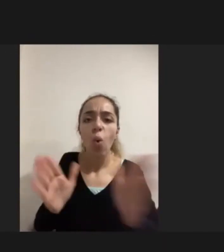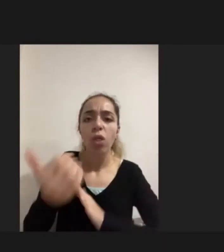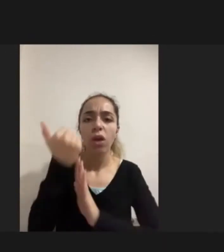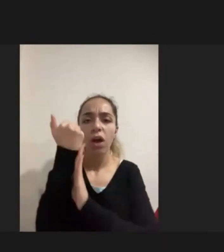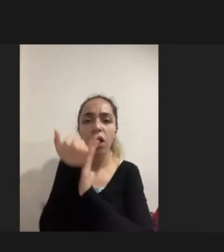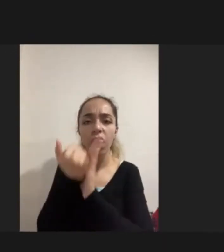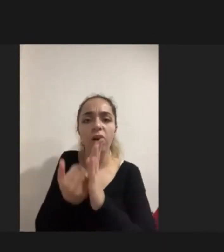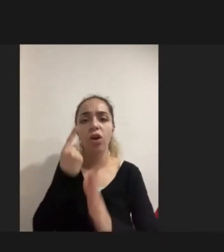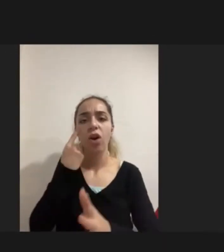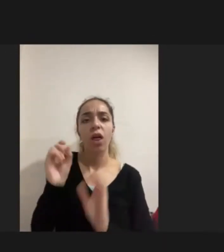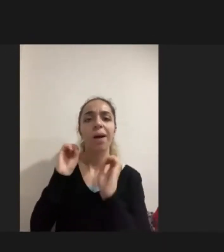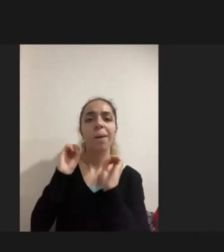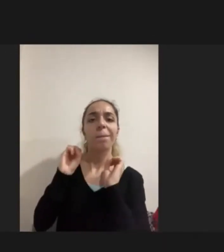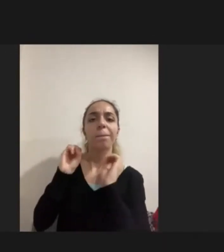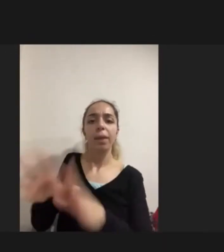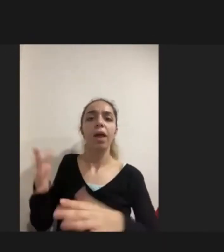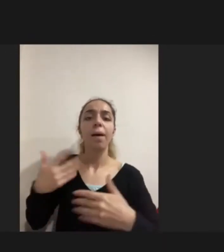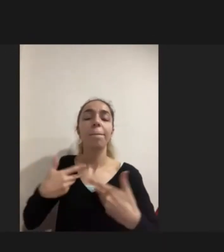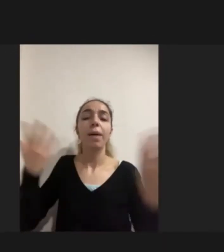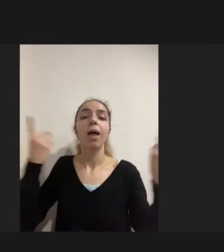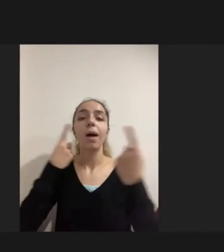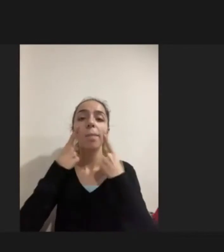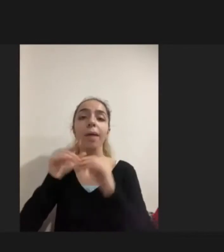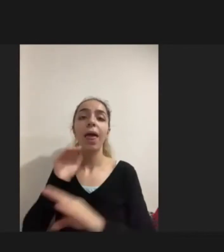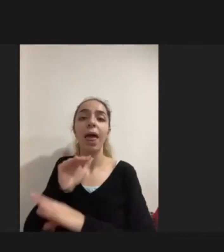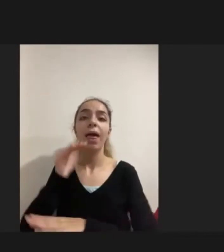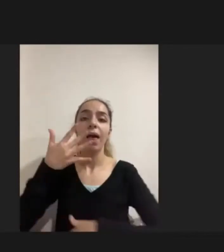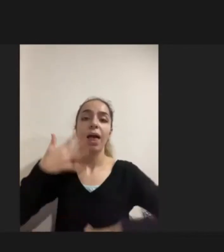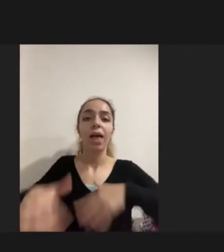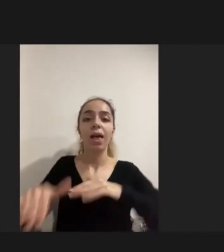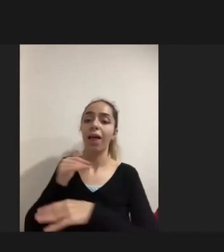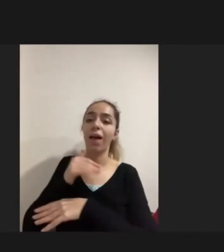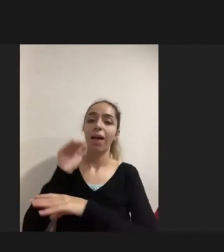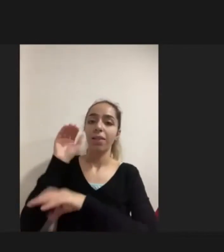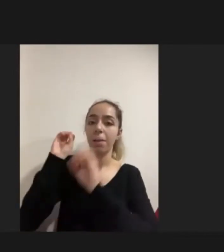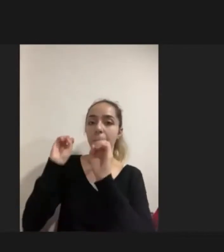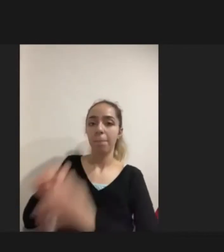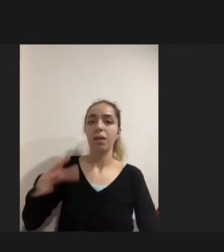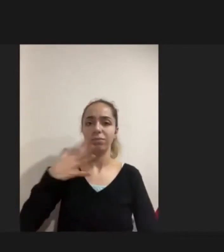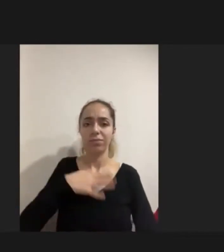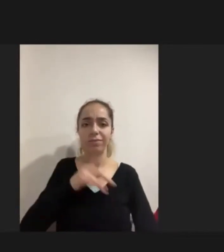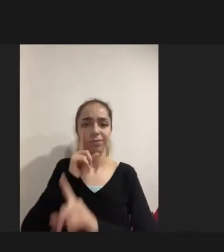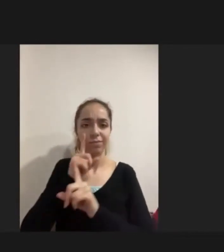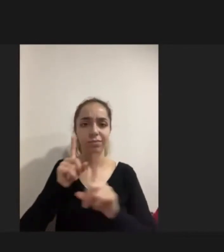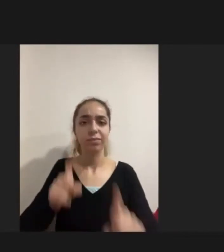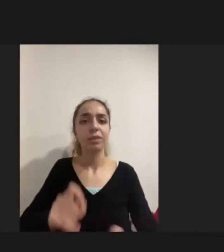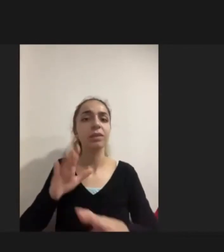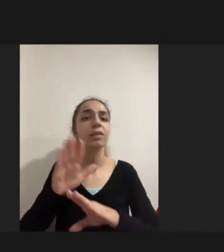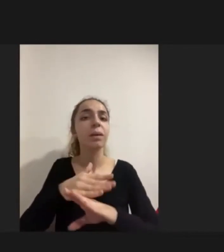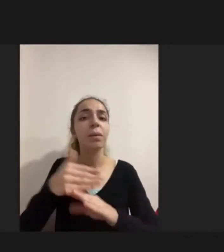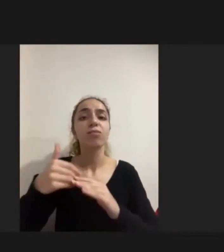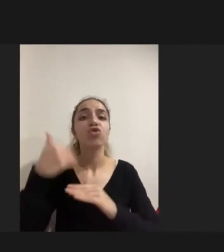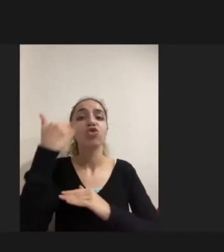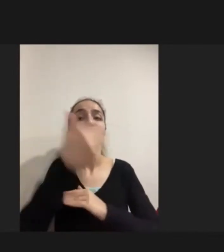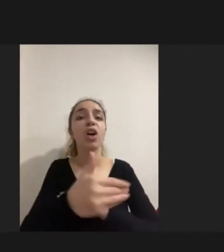Bırakılmakta engelli orada yaşayabilsin istenilmekte çünkü dışarıdaki hayat asla güvenilir olmuyor mülteci aileler açısından